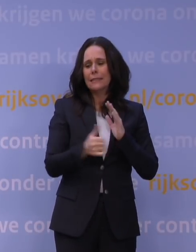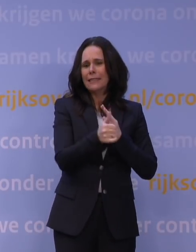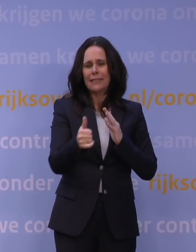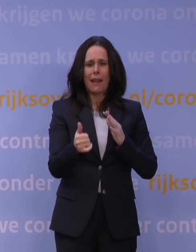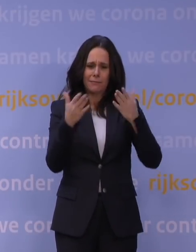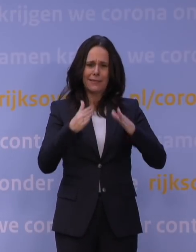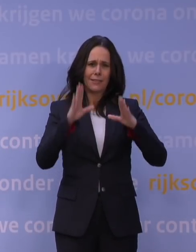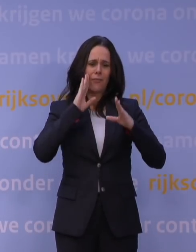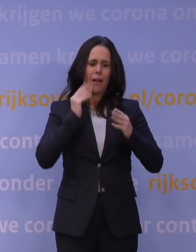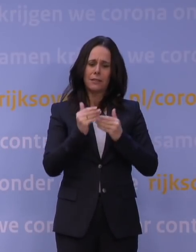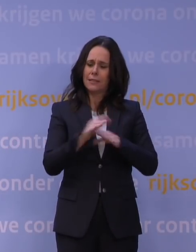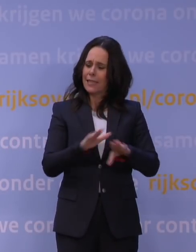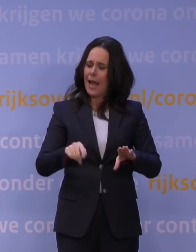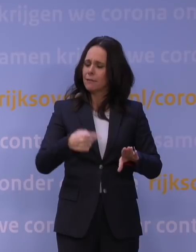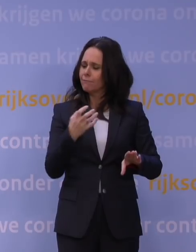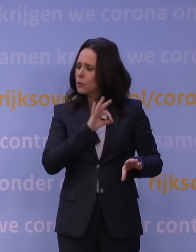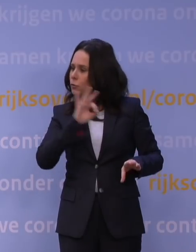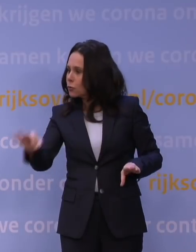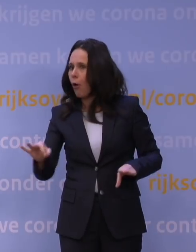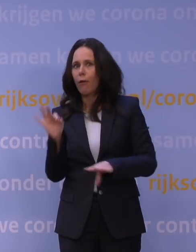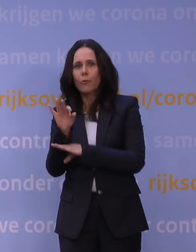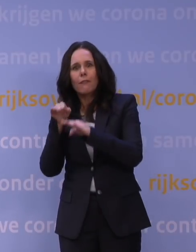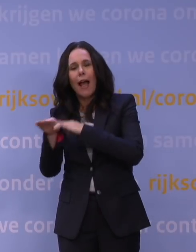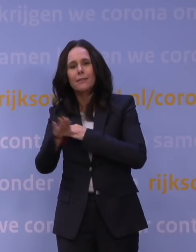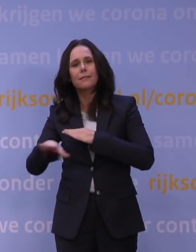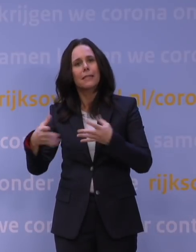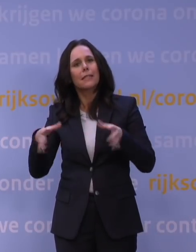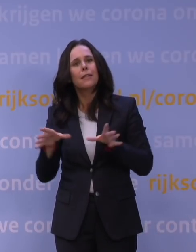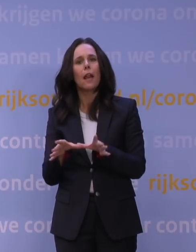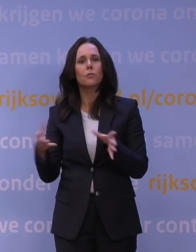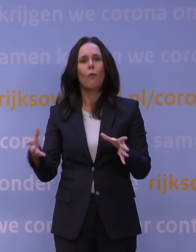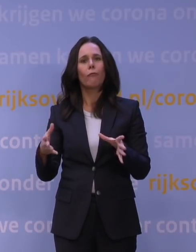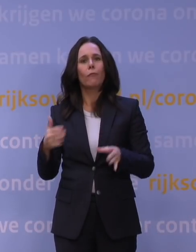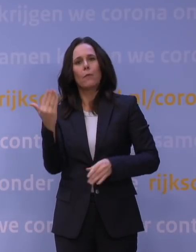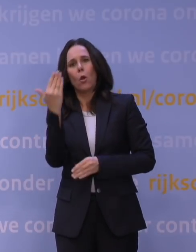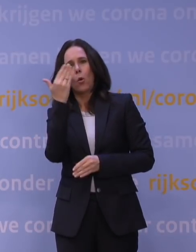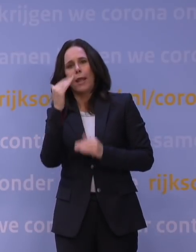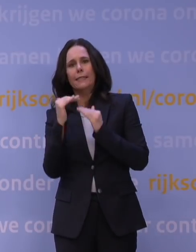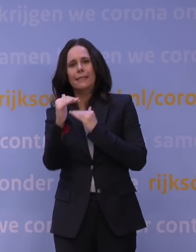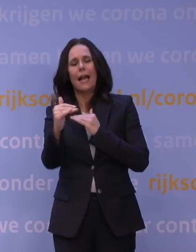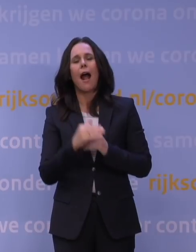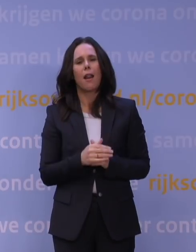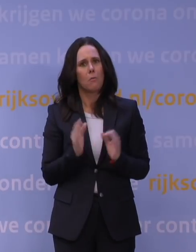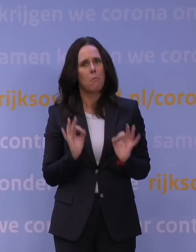natuurlijk meteen weer terug wil naar onderwijs in de klas of in de collegezaal. Dat is gewoon heel belangrijk.